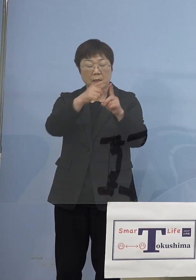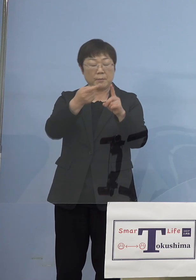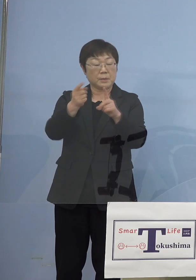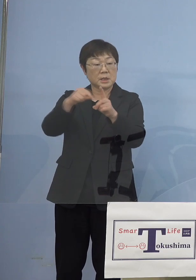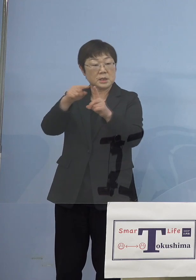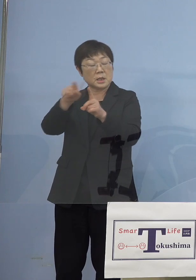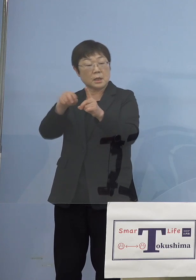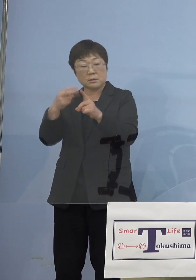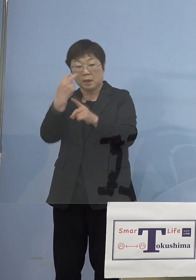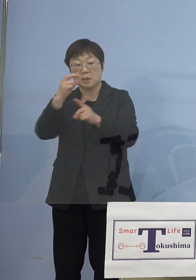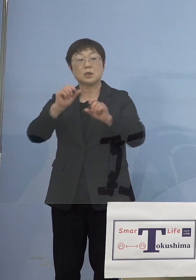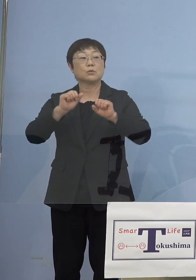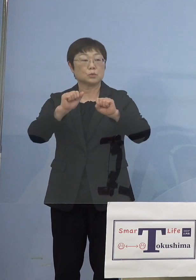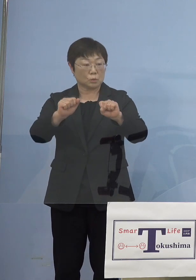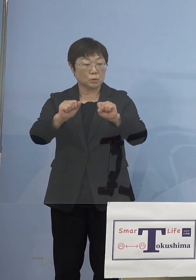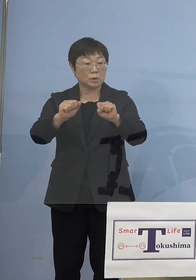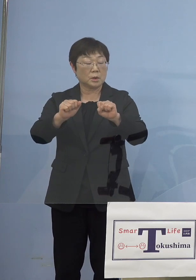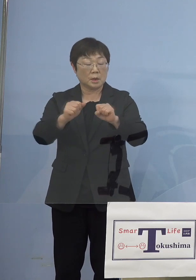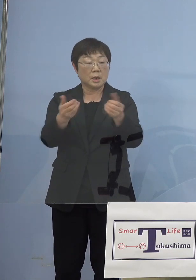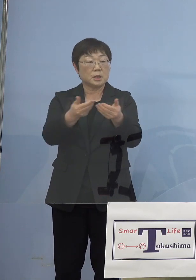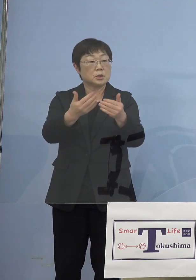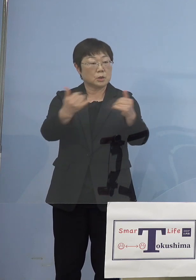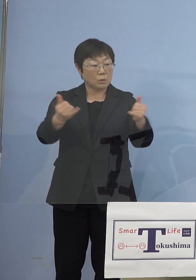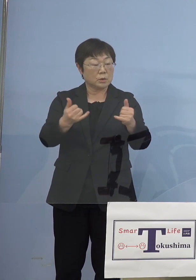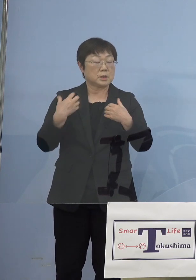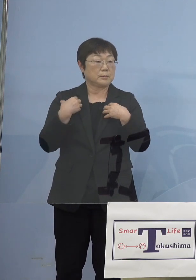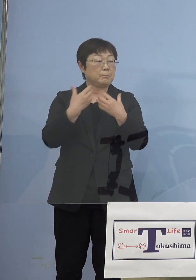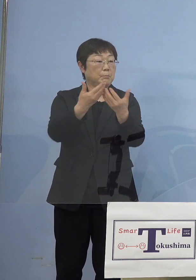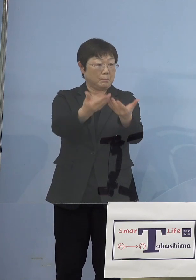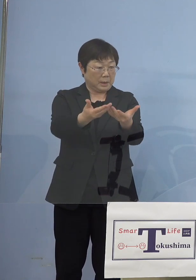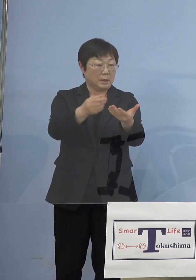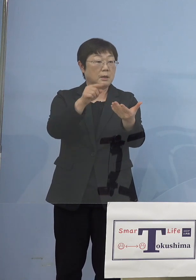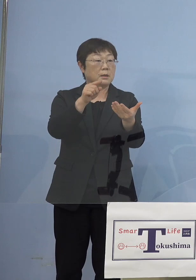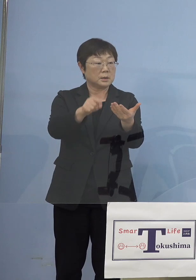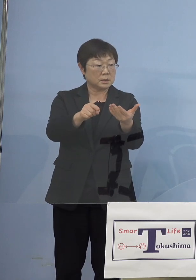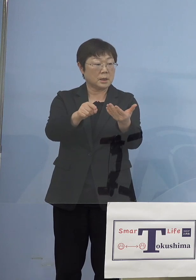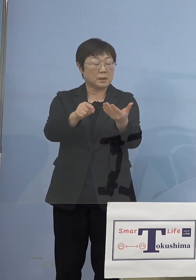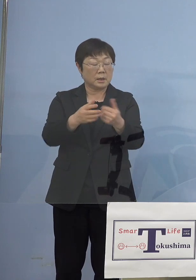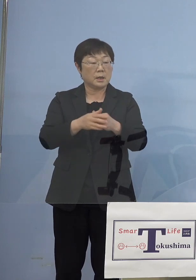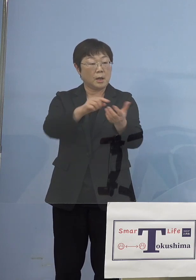そちらをまず事業者に委託をさせていただいて エントリーをした名簿を